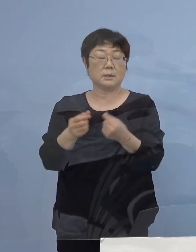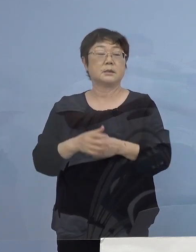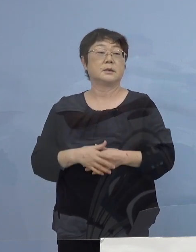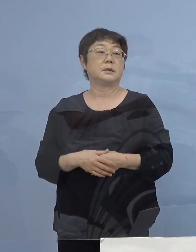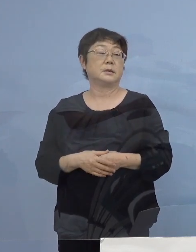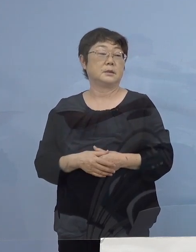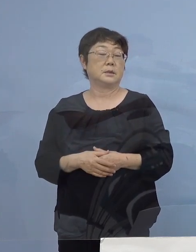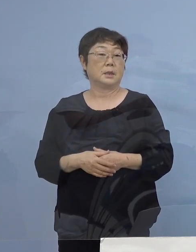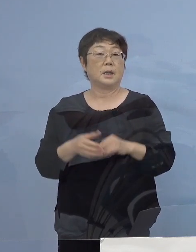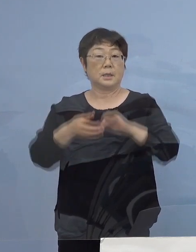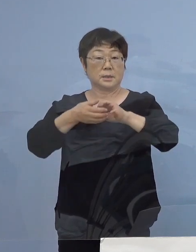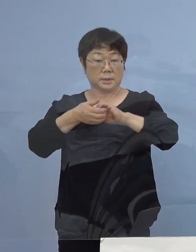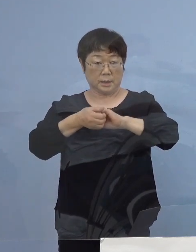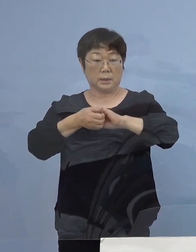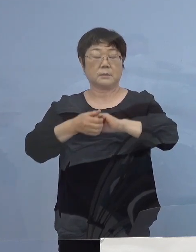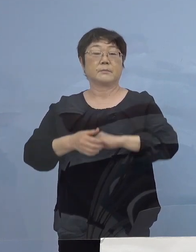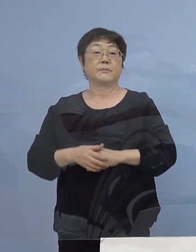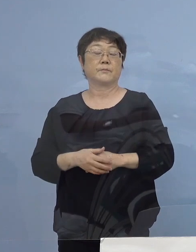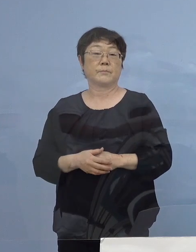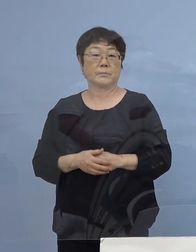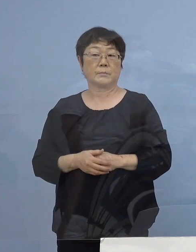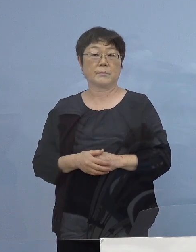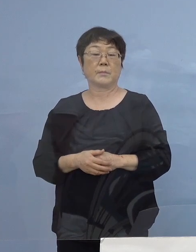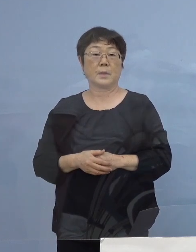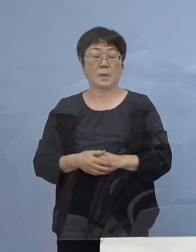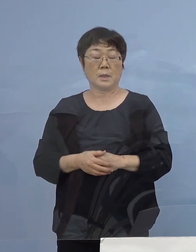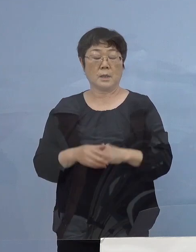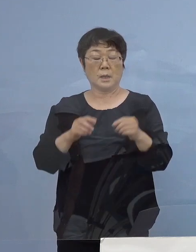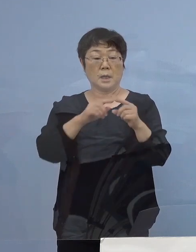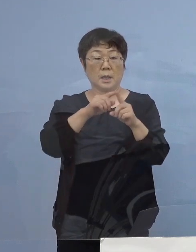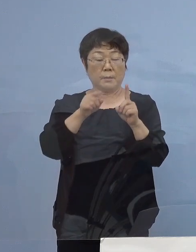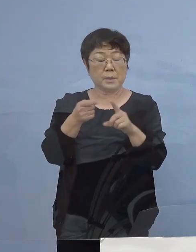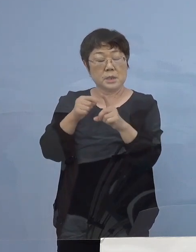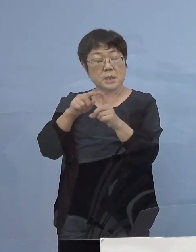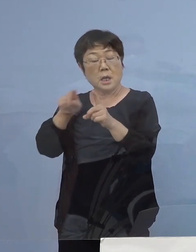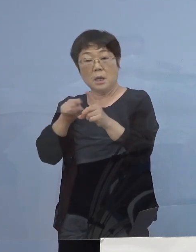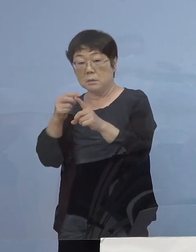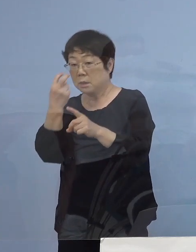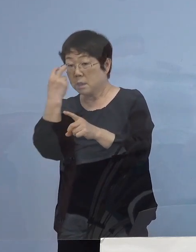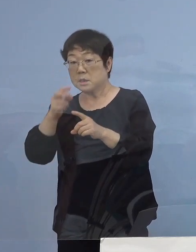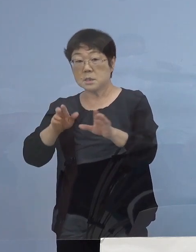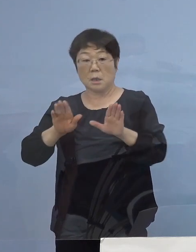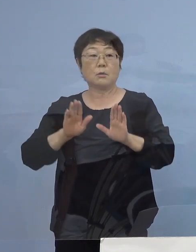是非、定期PCR検査 これに応じていただいて